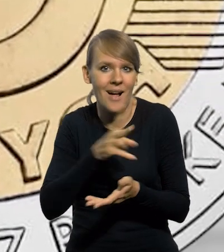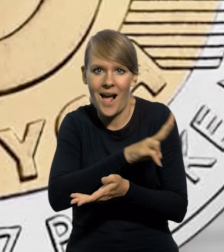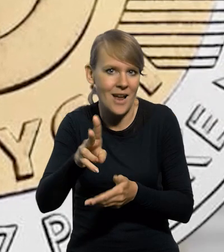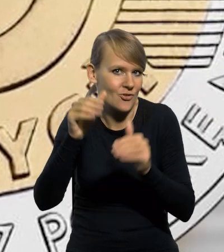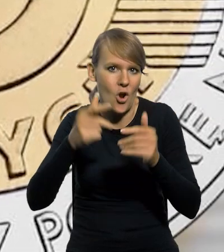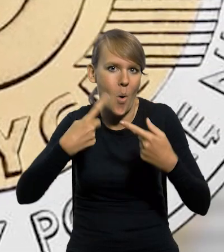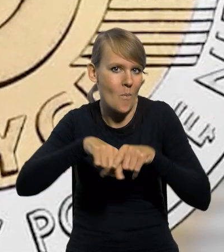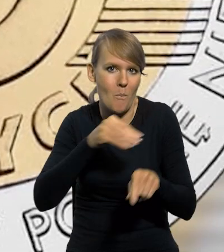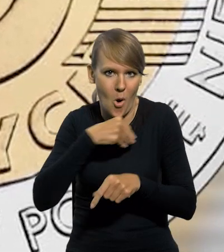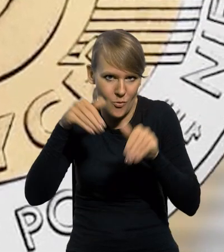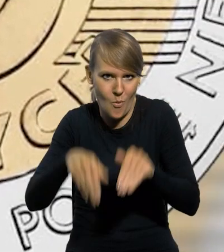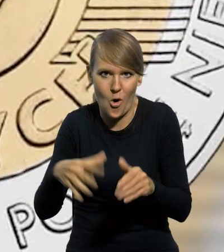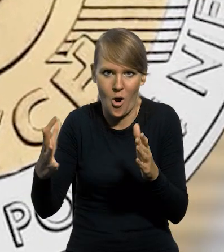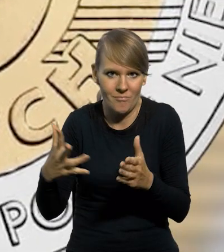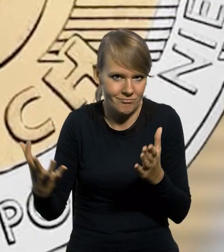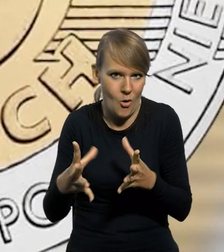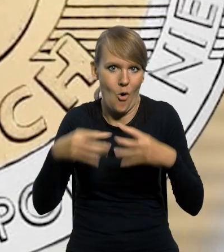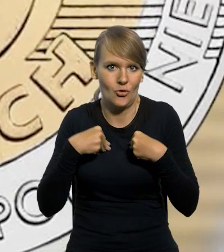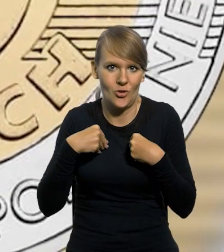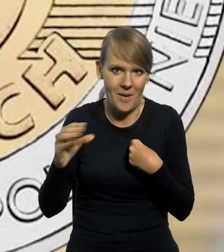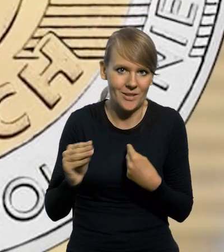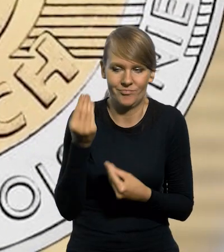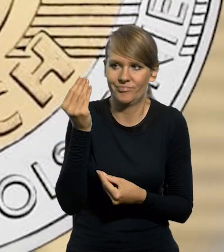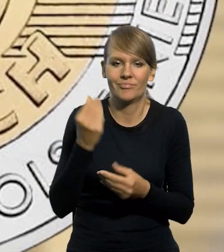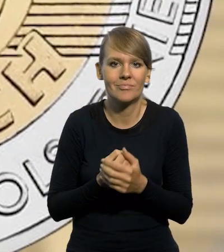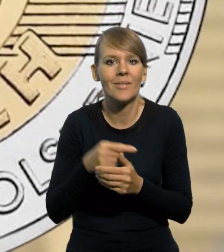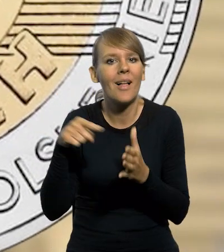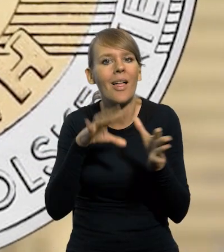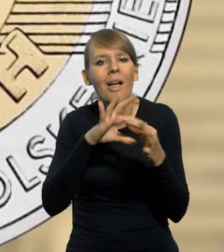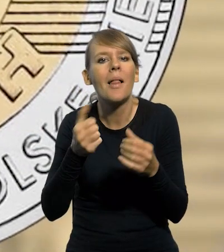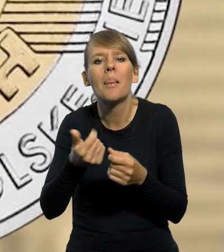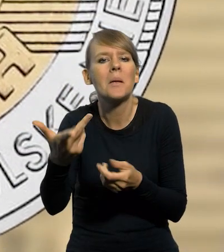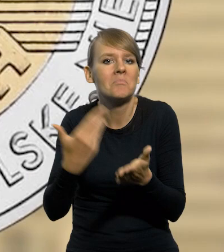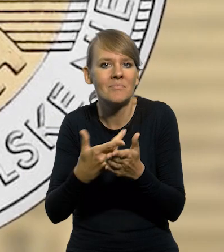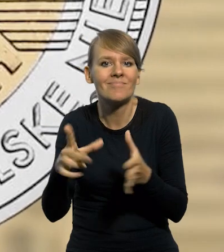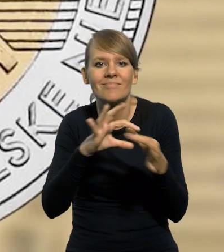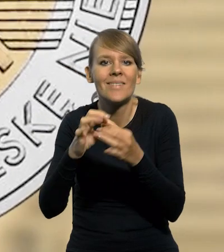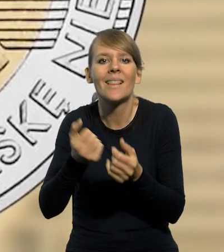przez każdego obywatela Rzeczypospolitej Polskiej. Nakład nawiązuje do liczby obywateli Rzeczypospolitej Polskiej